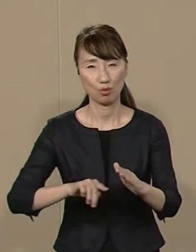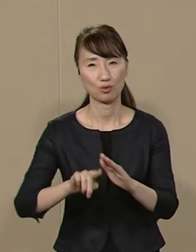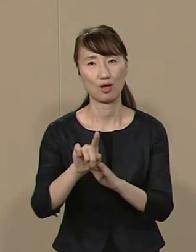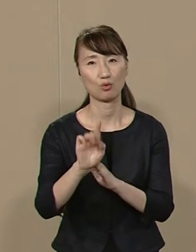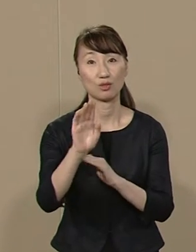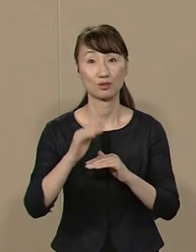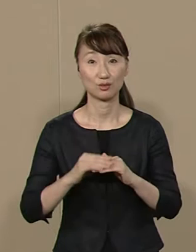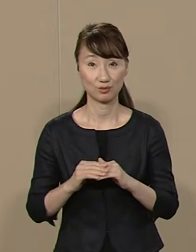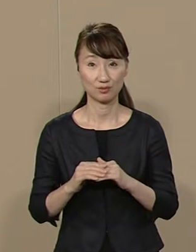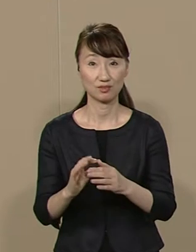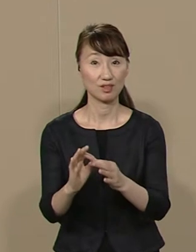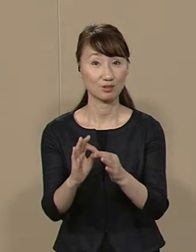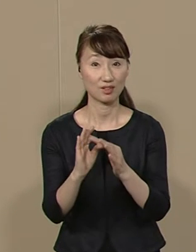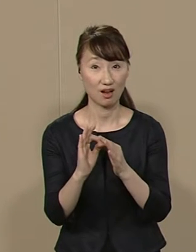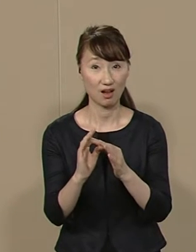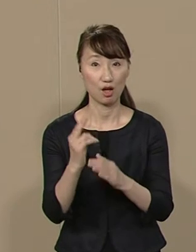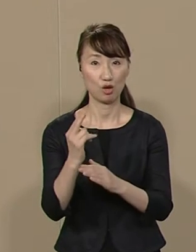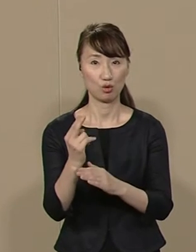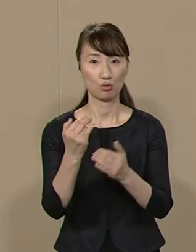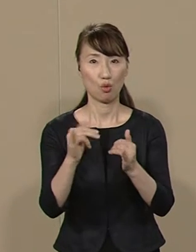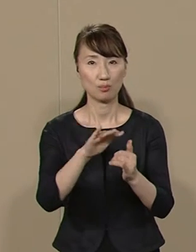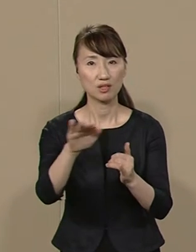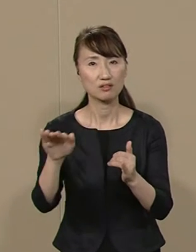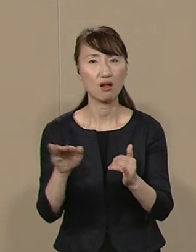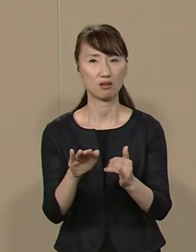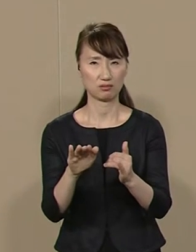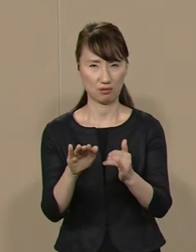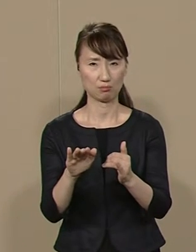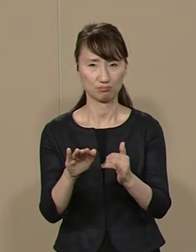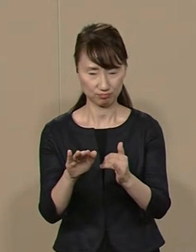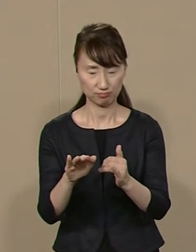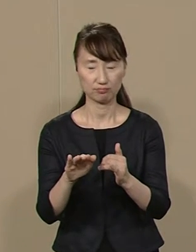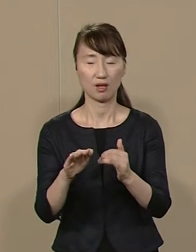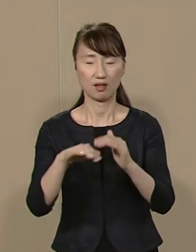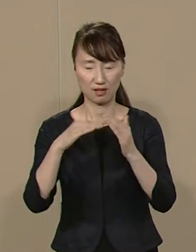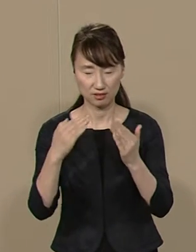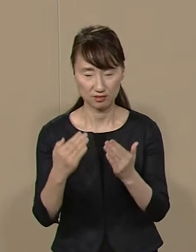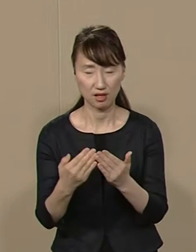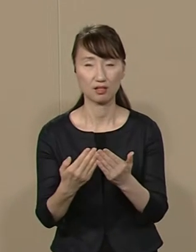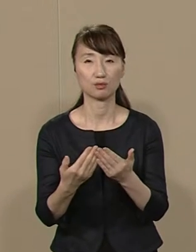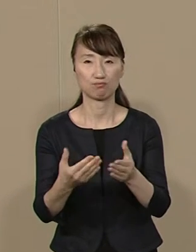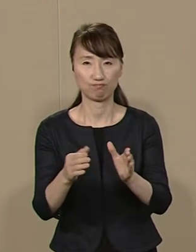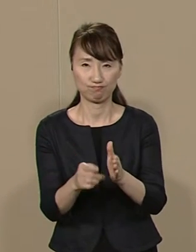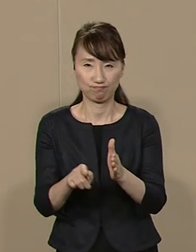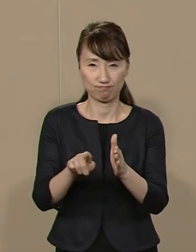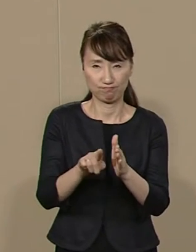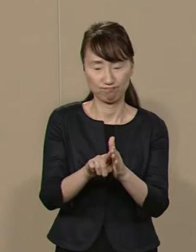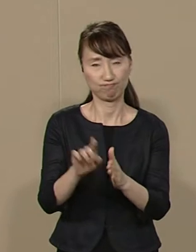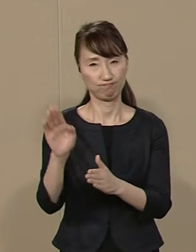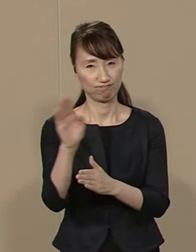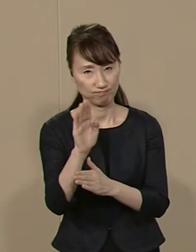したがって 都民に対して全方位で 完全に無所属で あるべきとの信念から